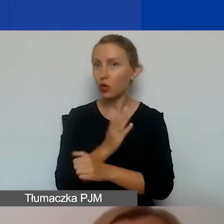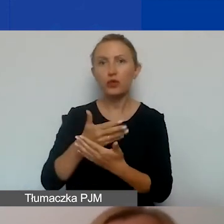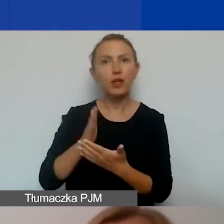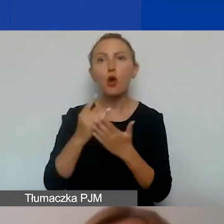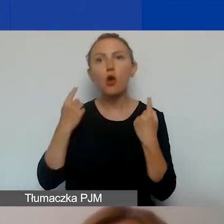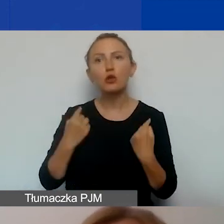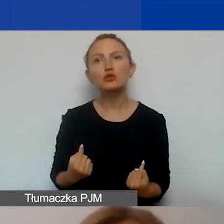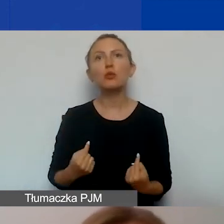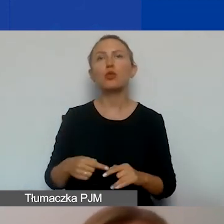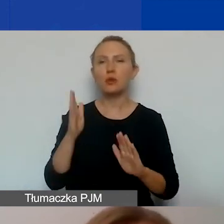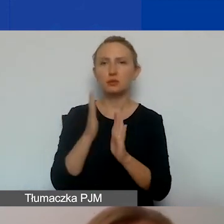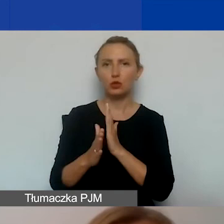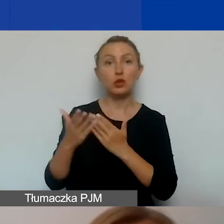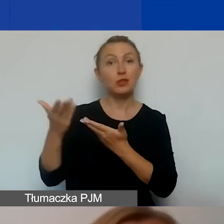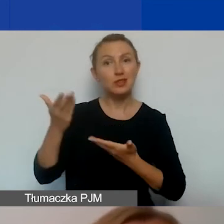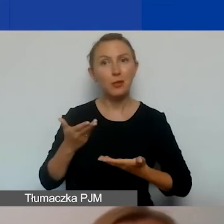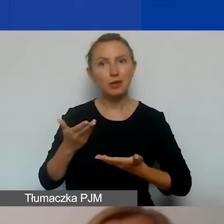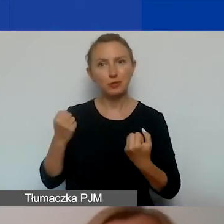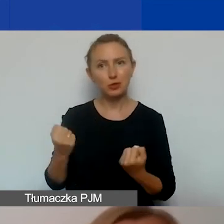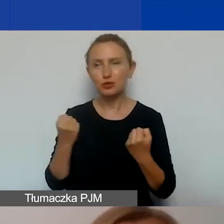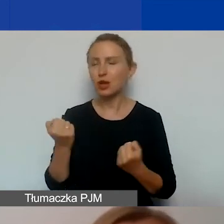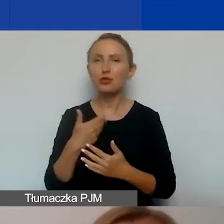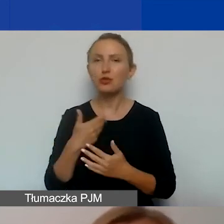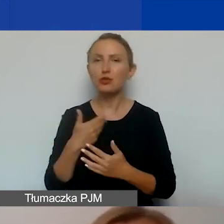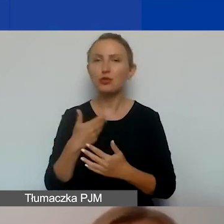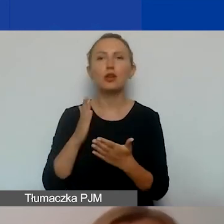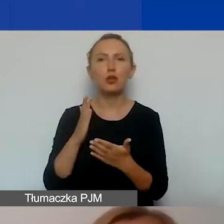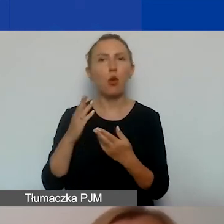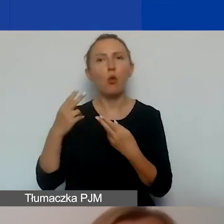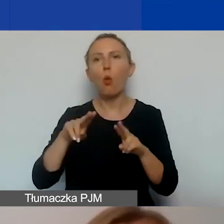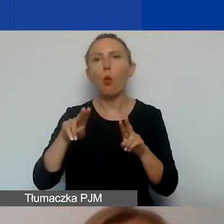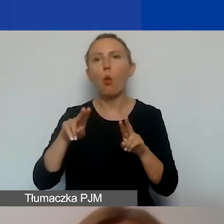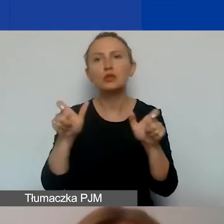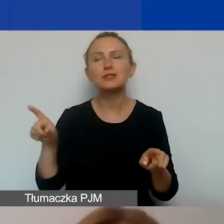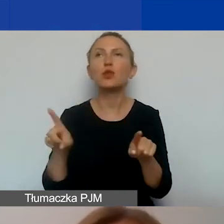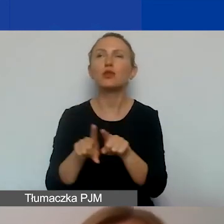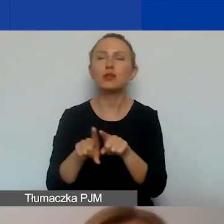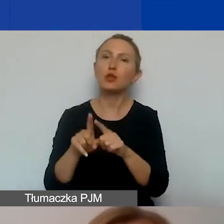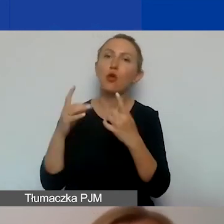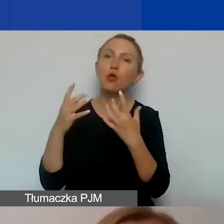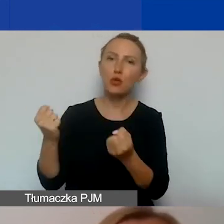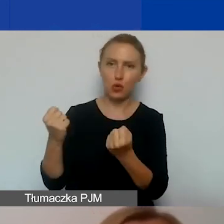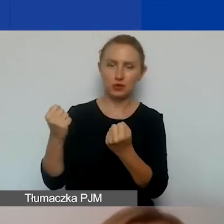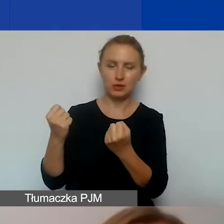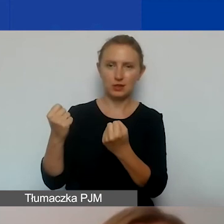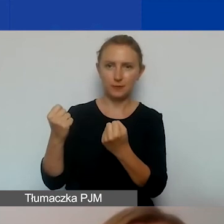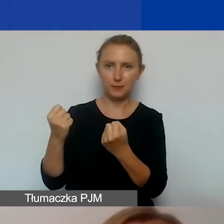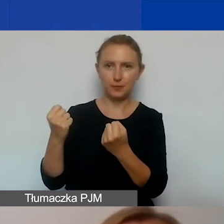które bezpośrednio zapraszamy do działań. To nie są jedynie uczestnicy, to są również odbiorcy i odbiorczynie pośredni.